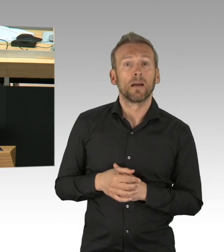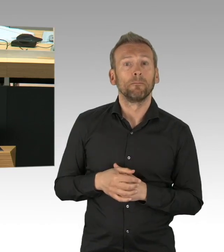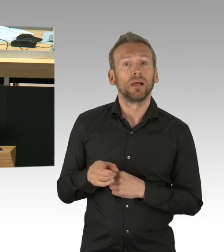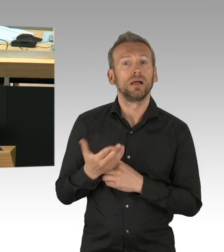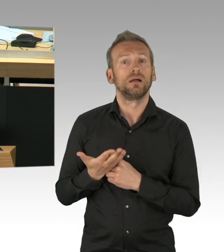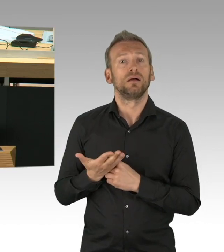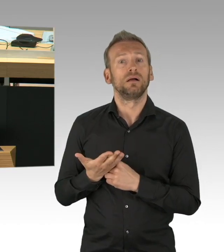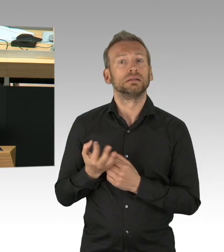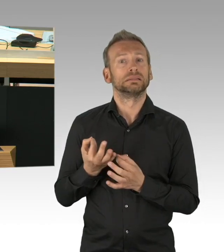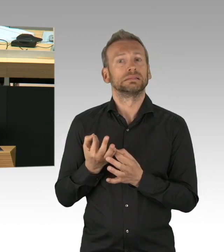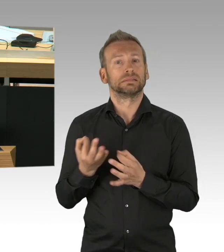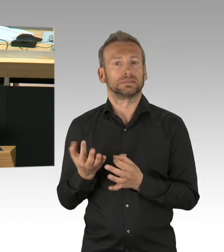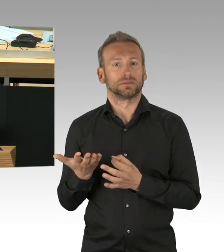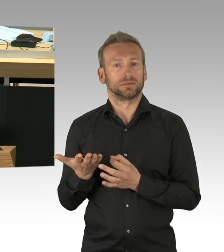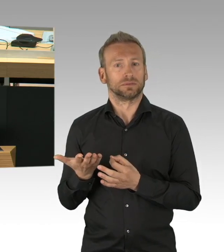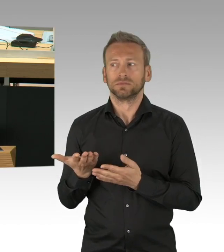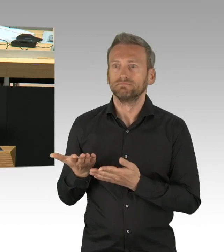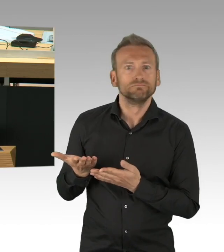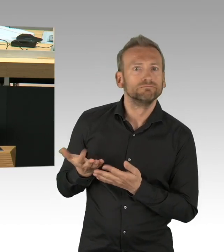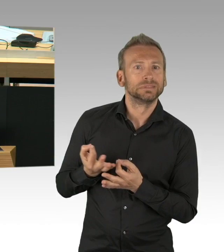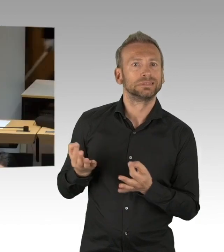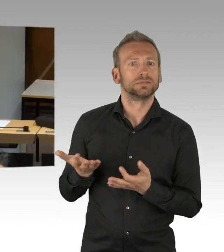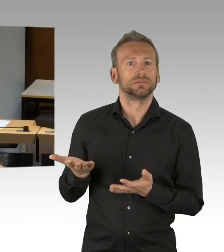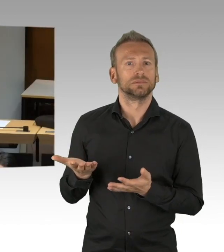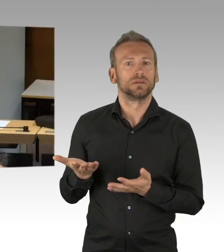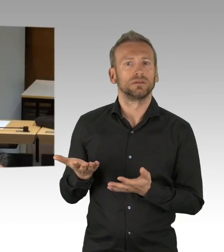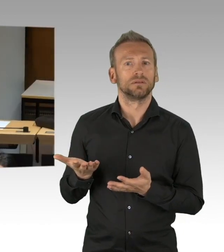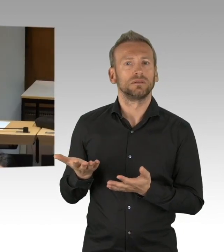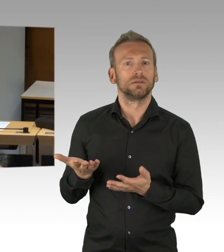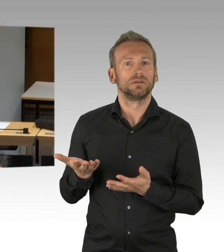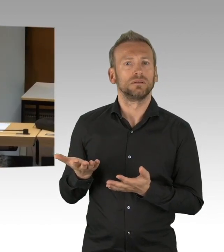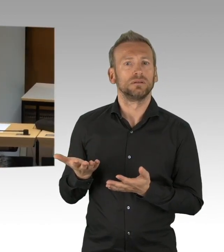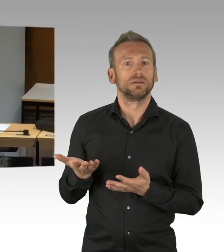aber von Ihnen gar keine Idee gekommen ist, wo denn die Masken damals hätten herkommen sollen.